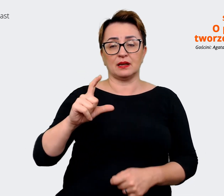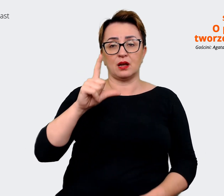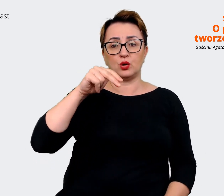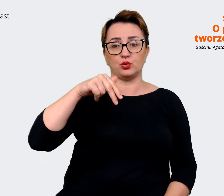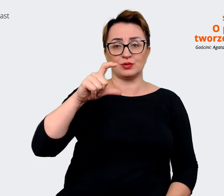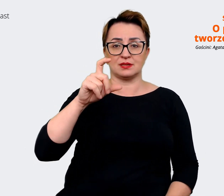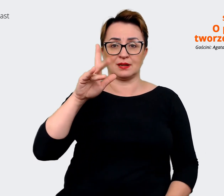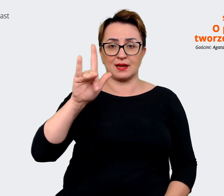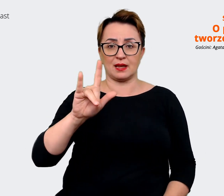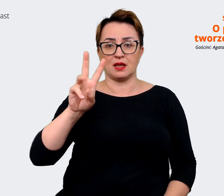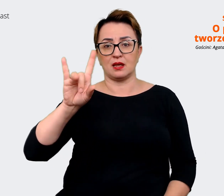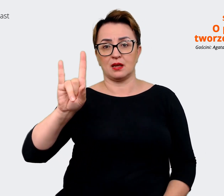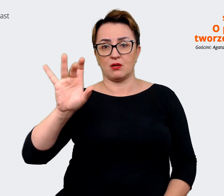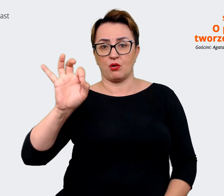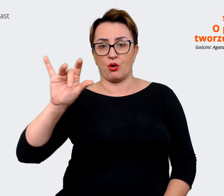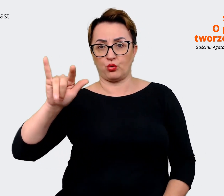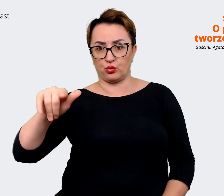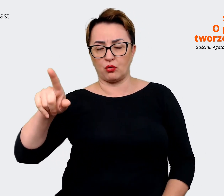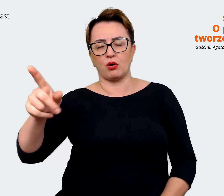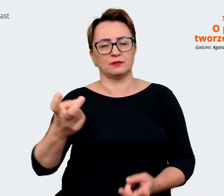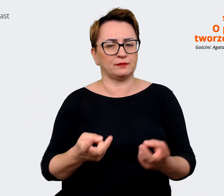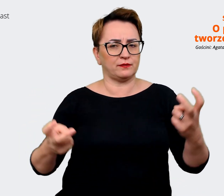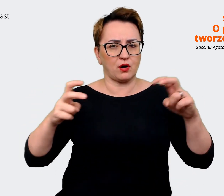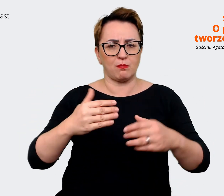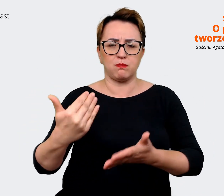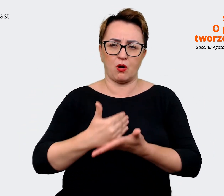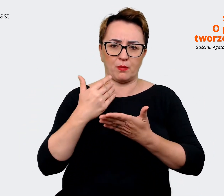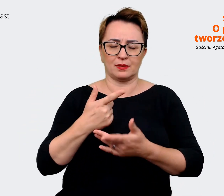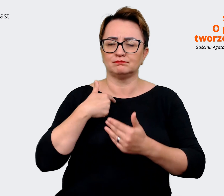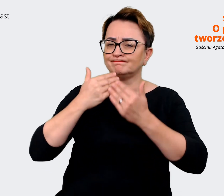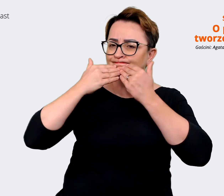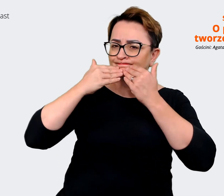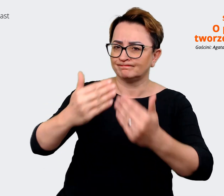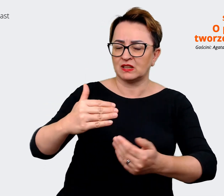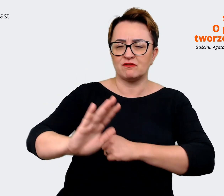Proposition i jestem im bardzo wdzięczna za to wsparcie merytoryczne, strategiczne, to,